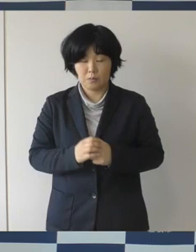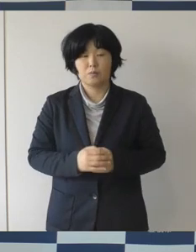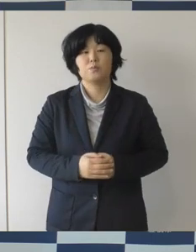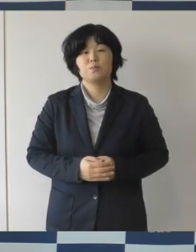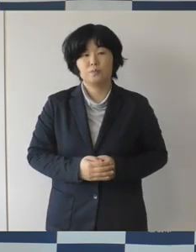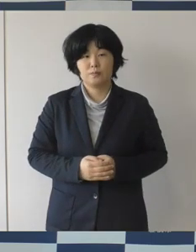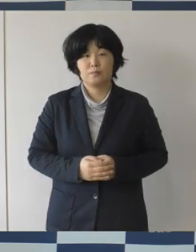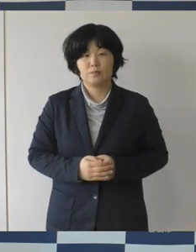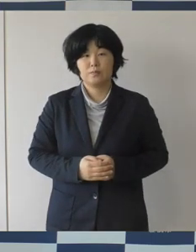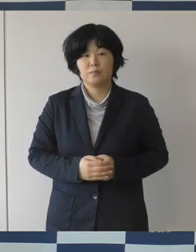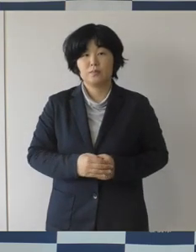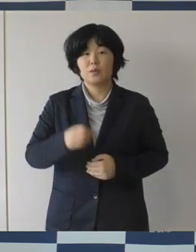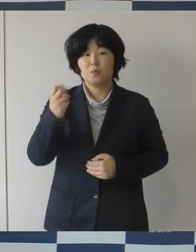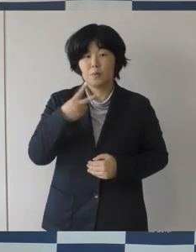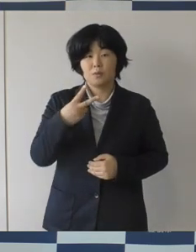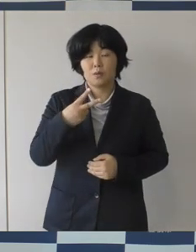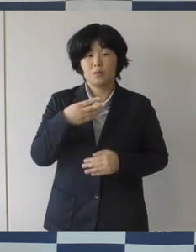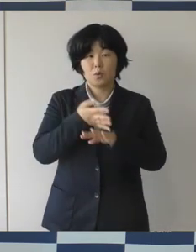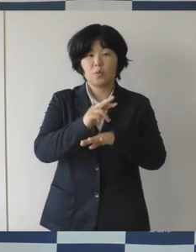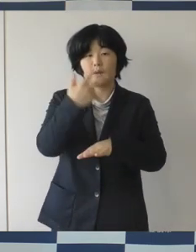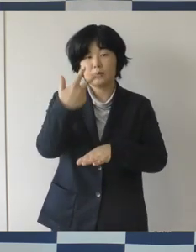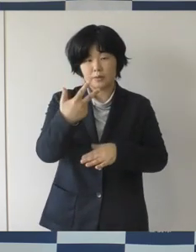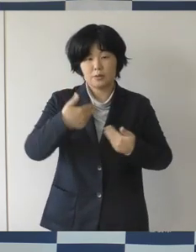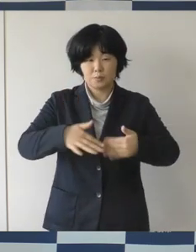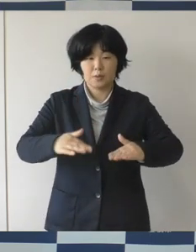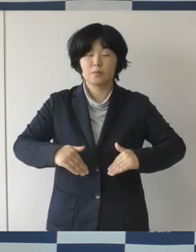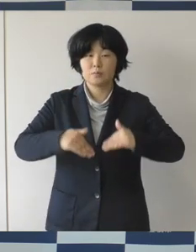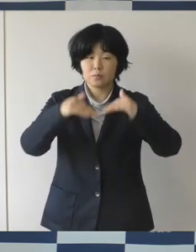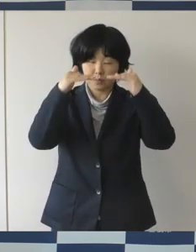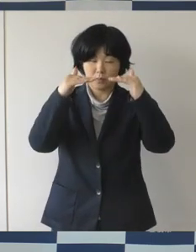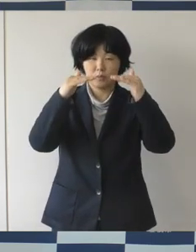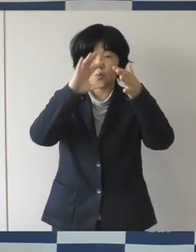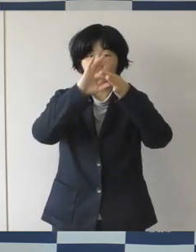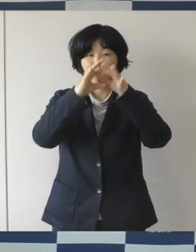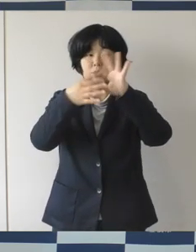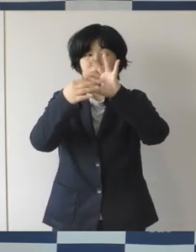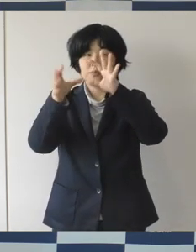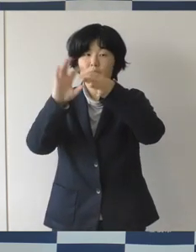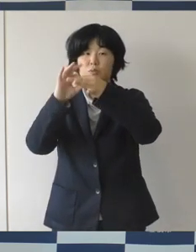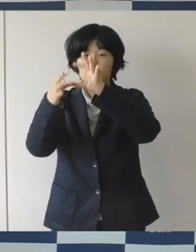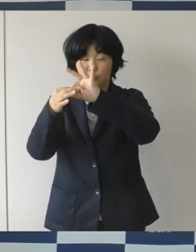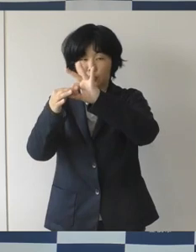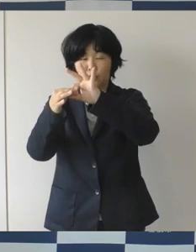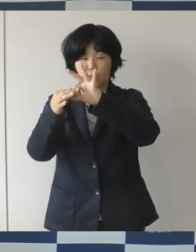それから本市からもですねオリンピックには女子マラソンの鈴木亜由子さん、